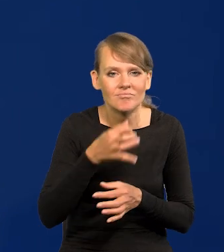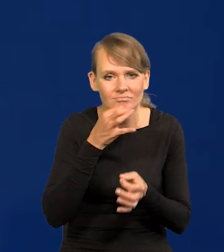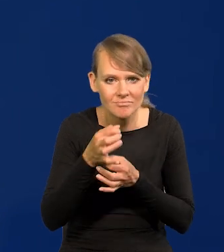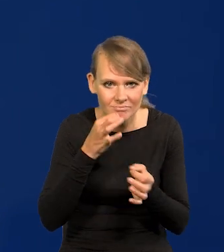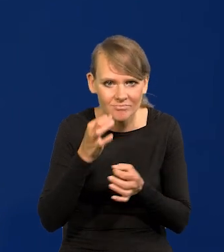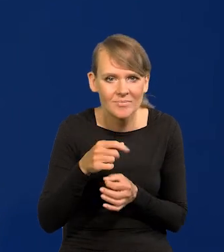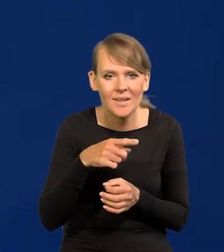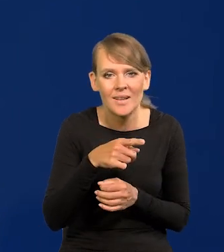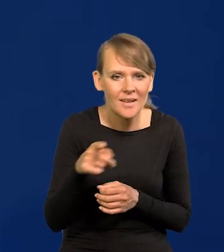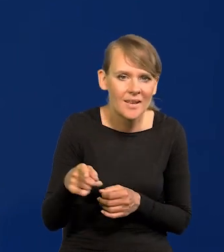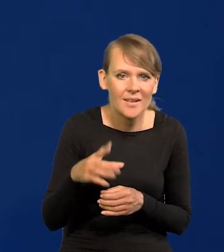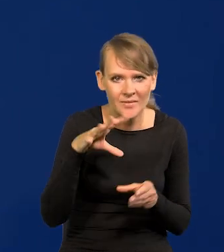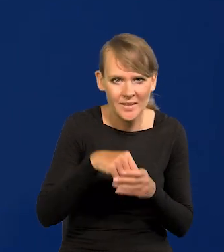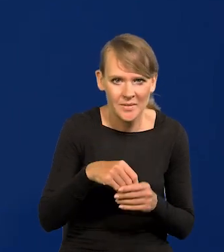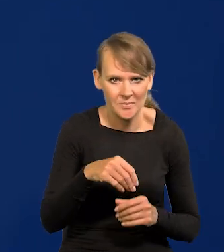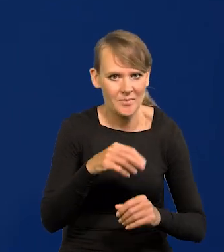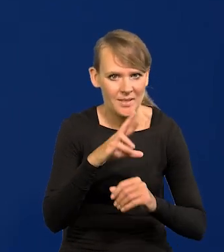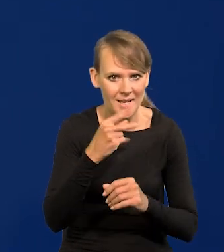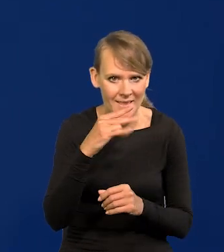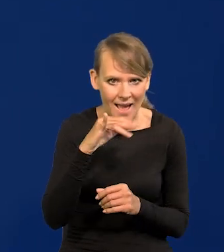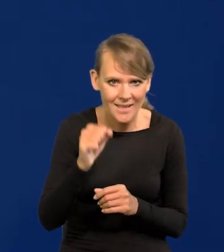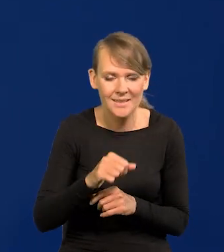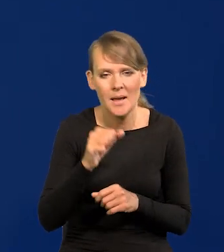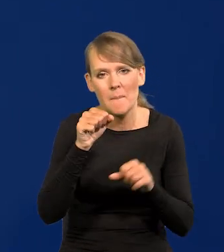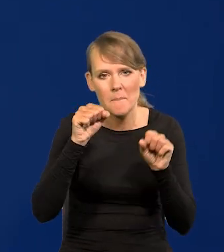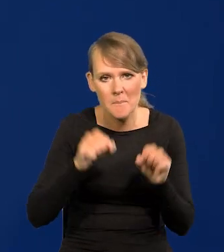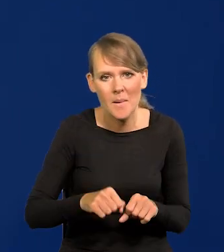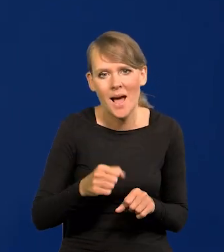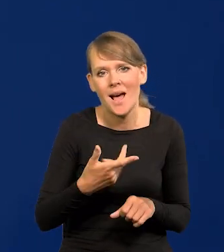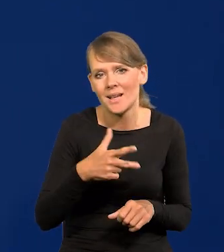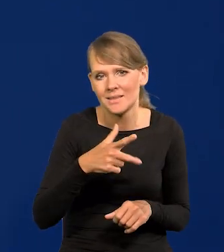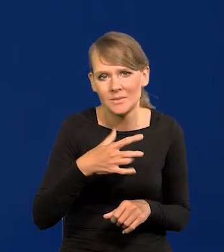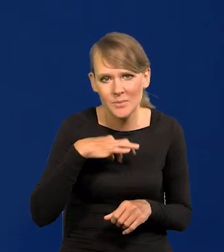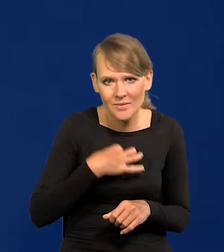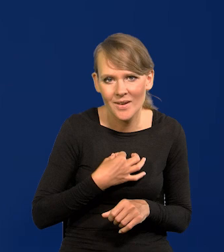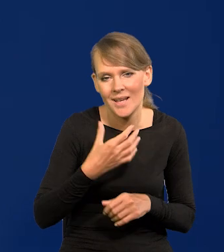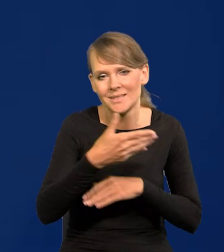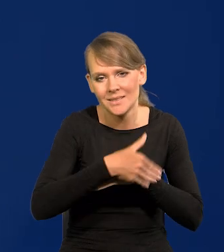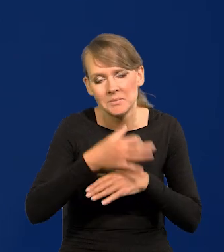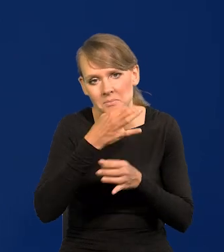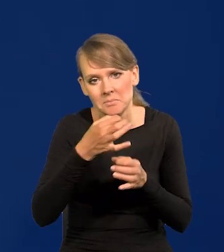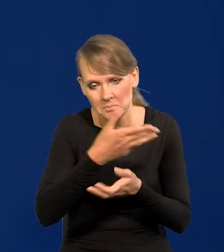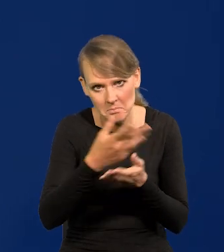popytajcie analityków z banków komercyjnych, zagranicznych, czy spodziewają się obniżek w tym roku